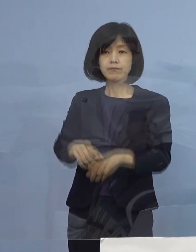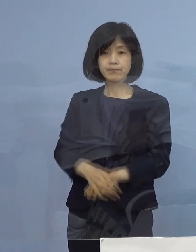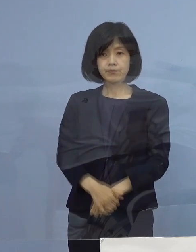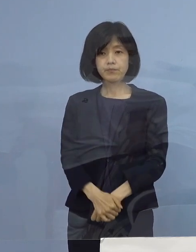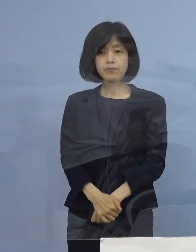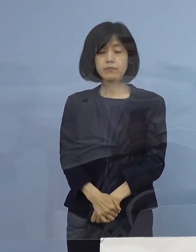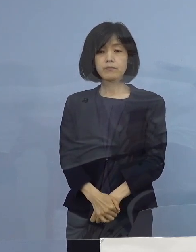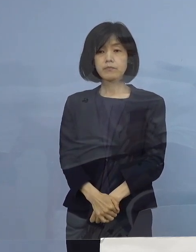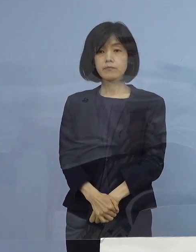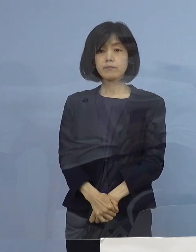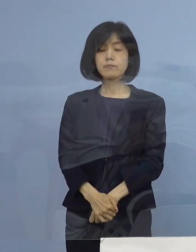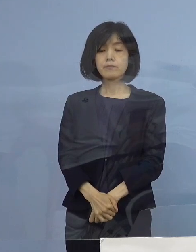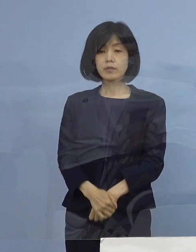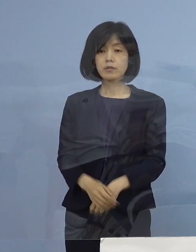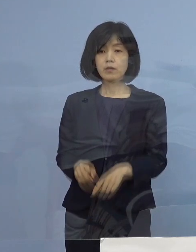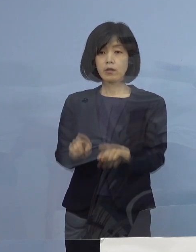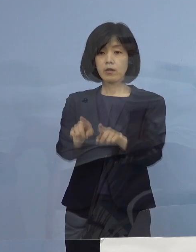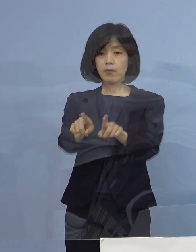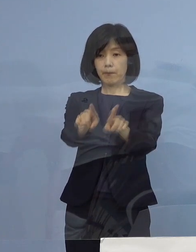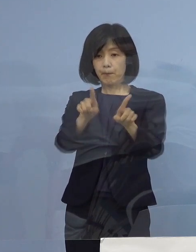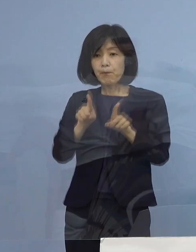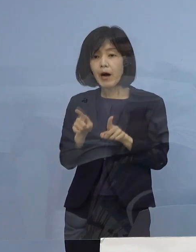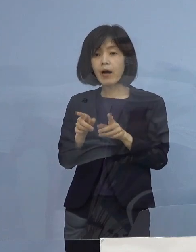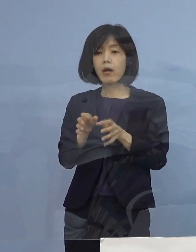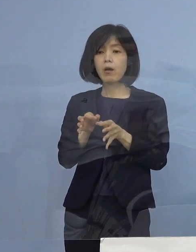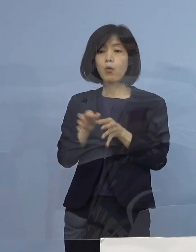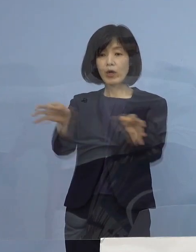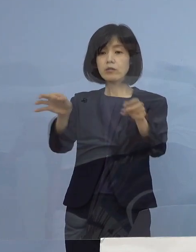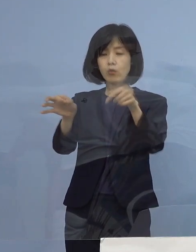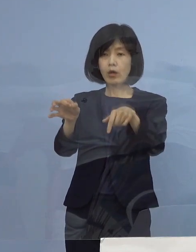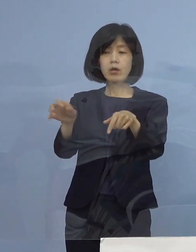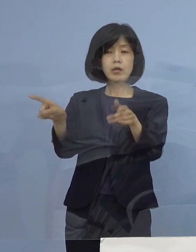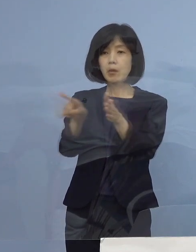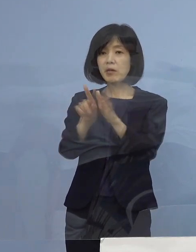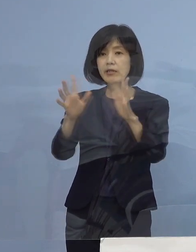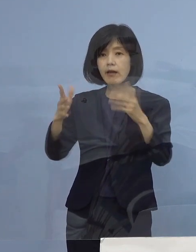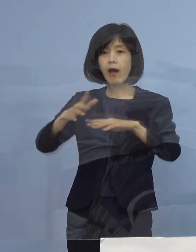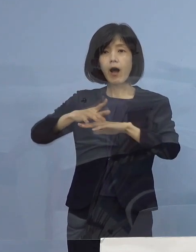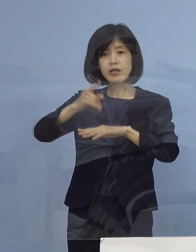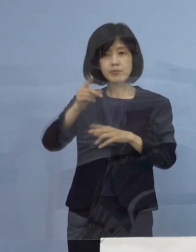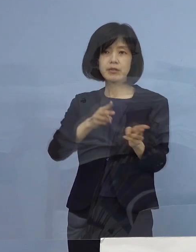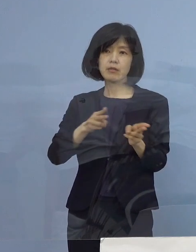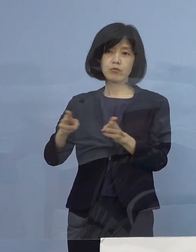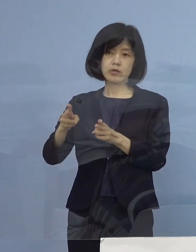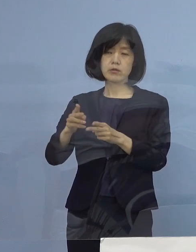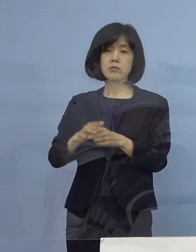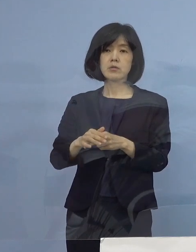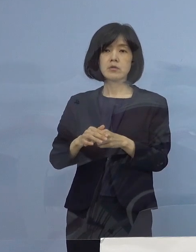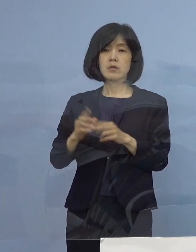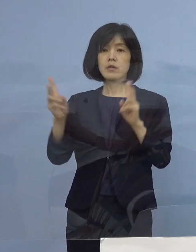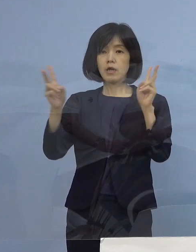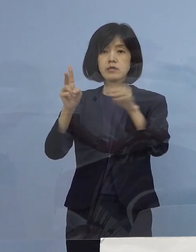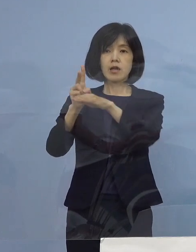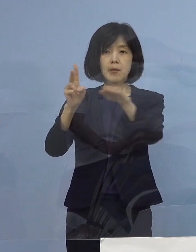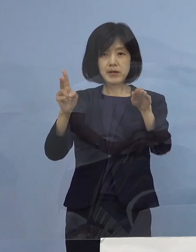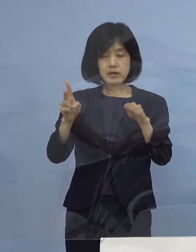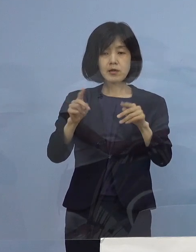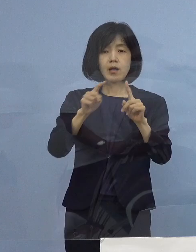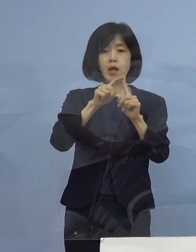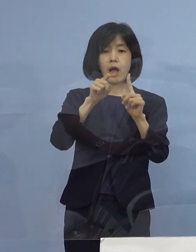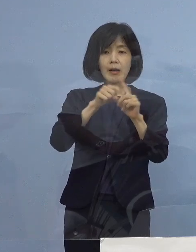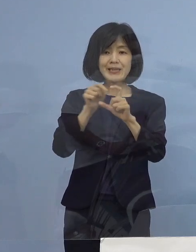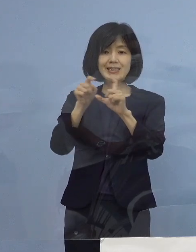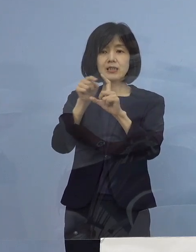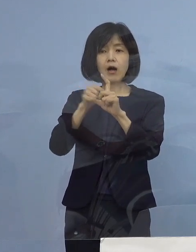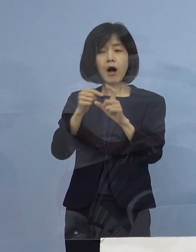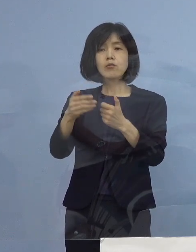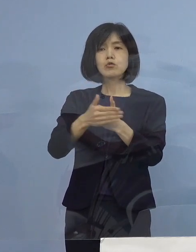ということで、この前渡しというのは初めての制度 業界の皆さん方にPCR特に これを協力いただいて